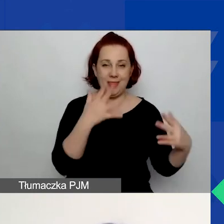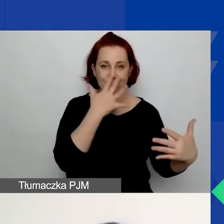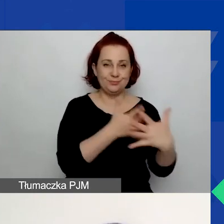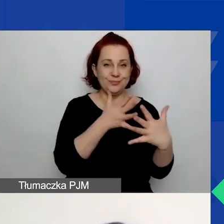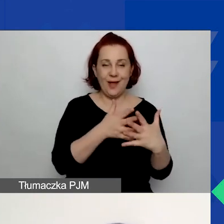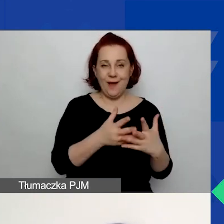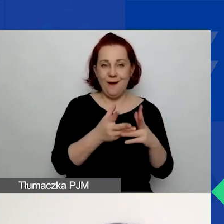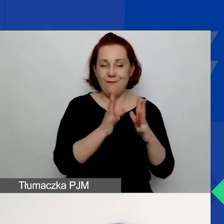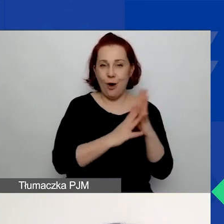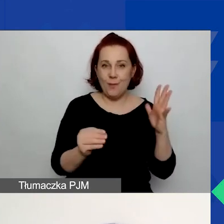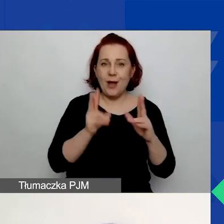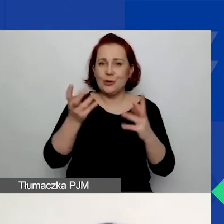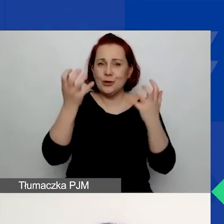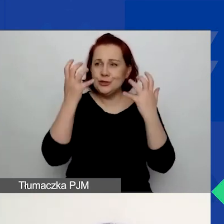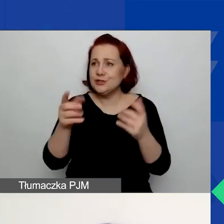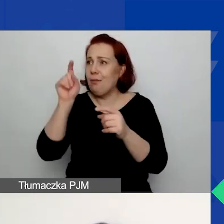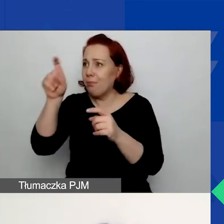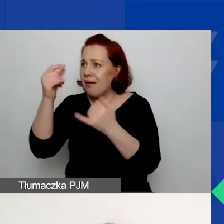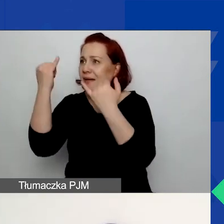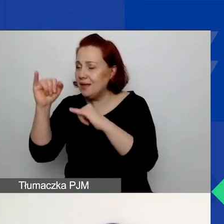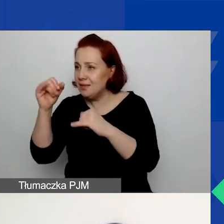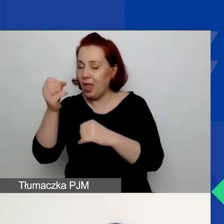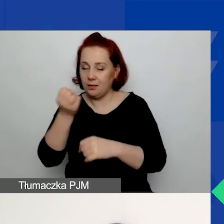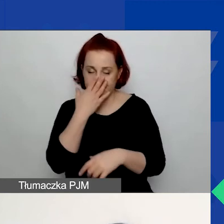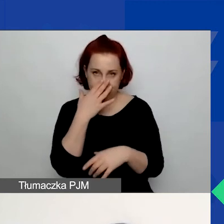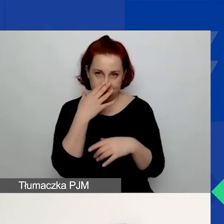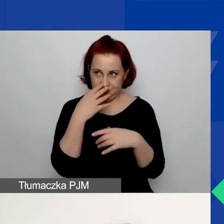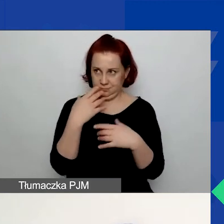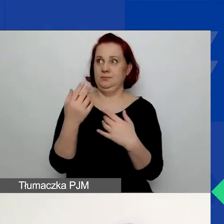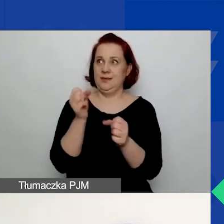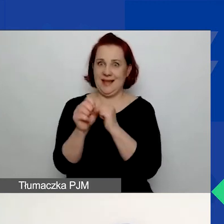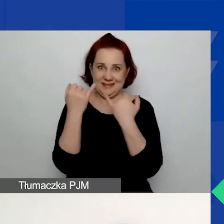Po prostu ktoś chciał znaczyć coś innego, wyszło co innego. Tutaj proszę zwrócić uwagę,